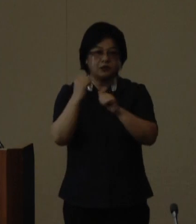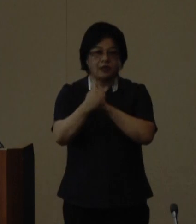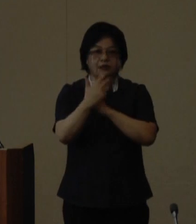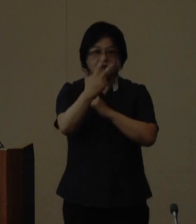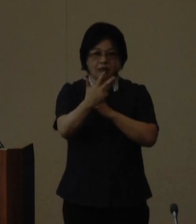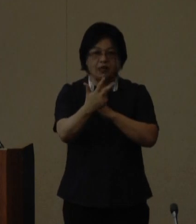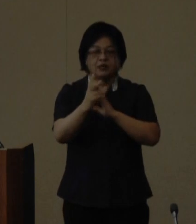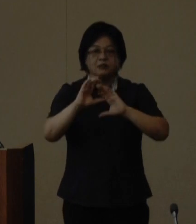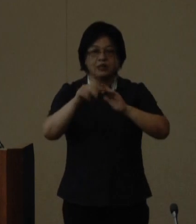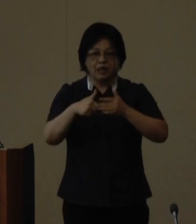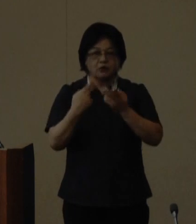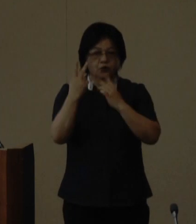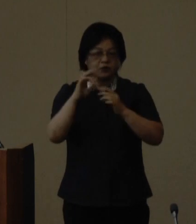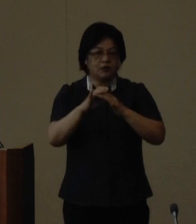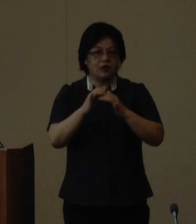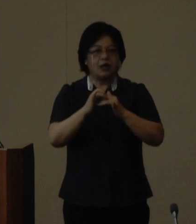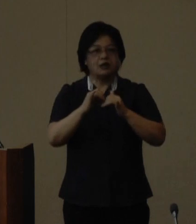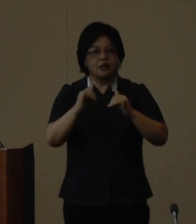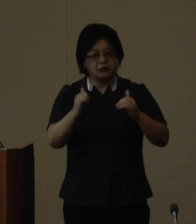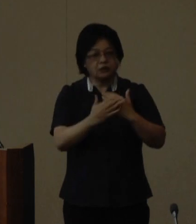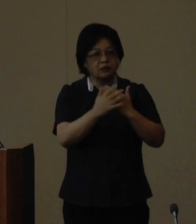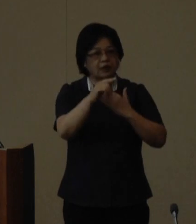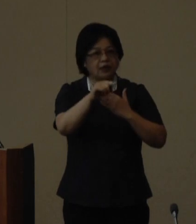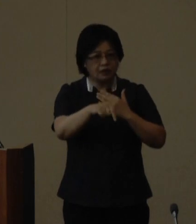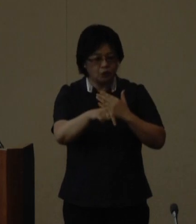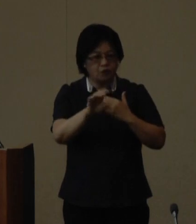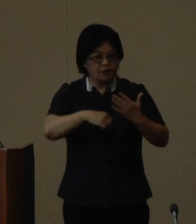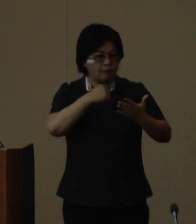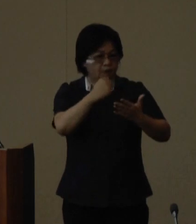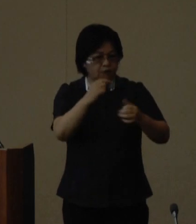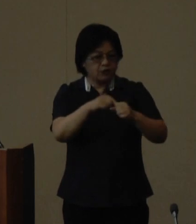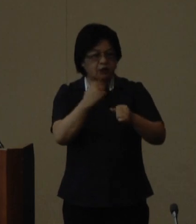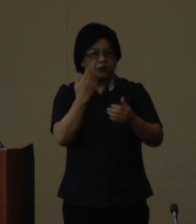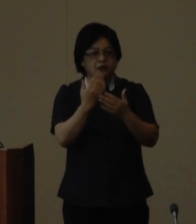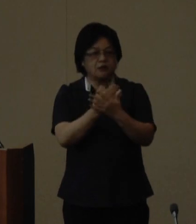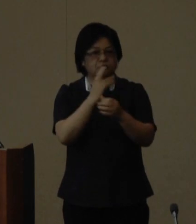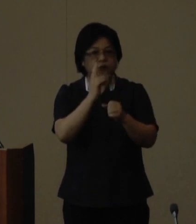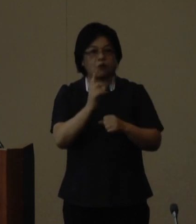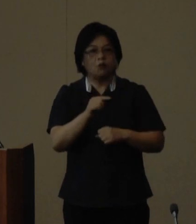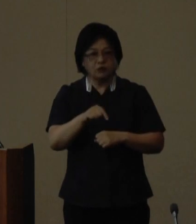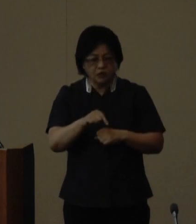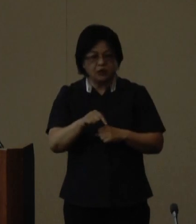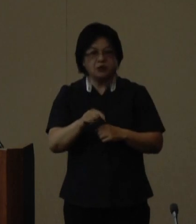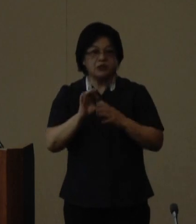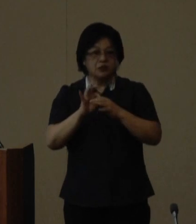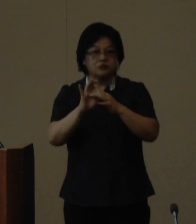のウチナーンチュ大会の成功への 弾みとし引き続き沖縄と世界を 結ぶウチナー